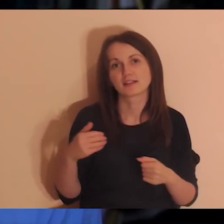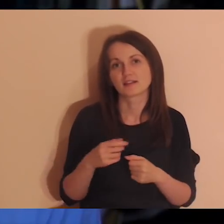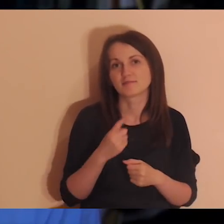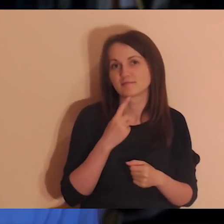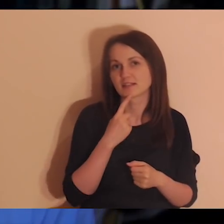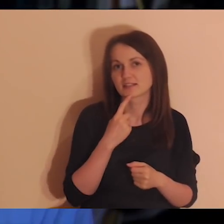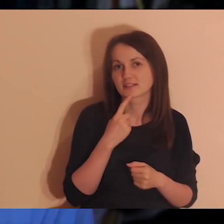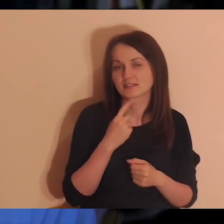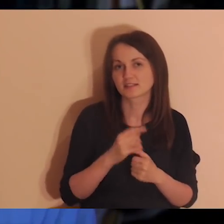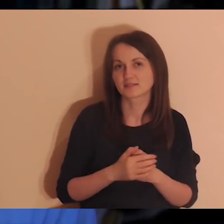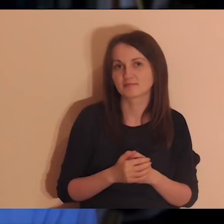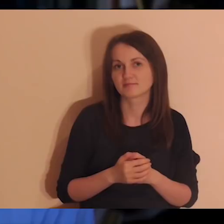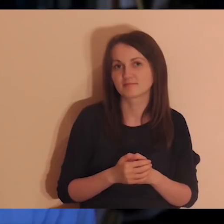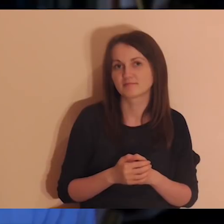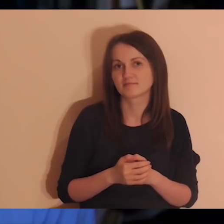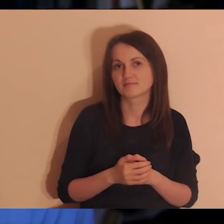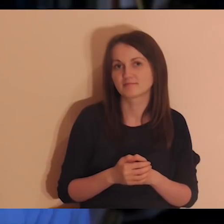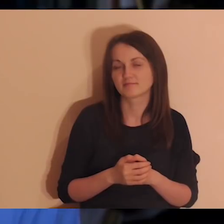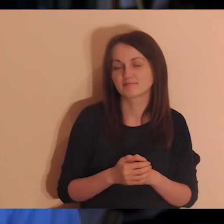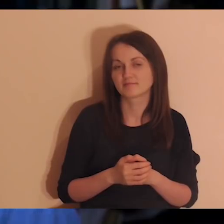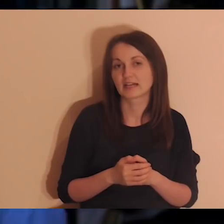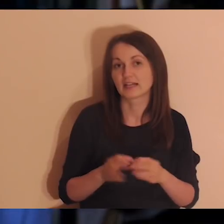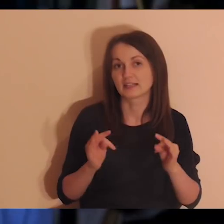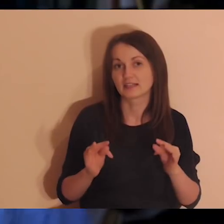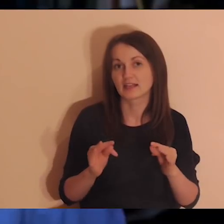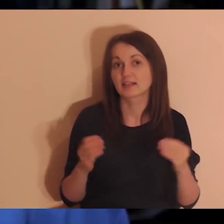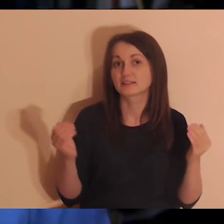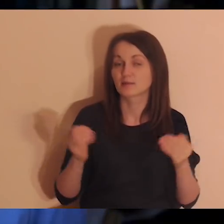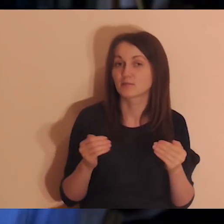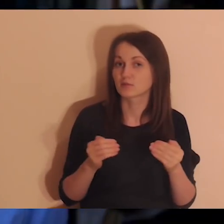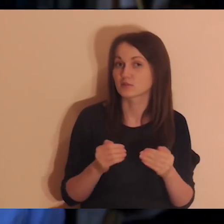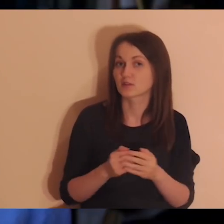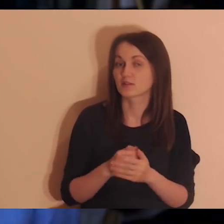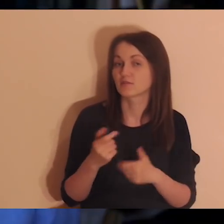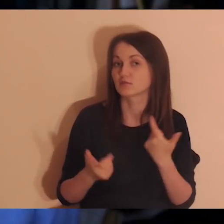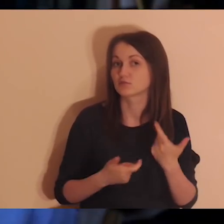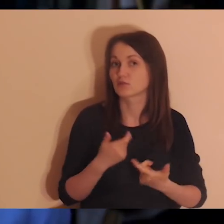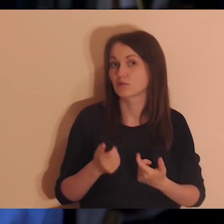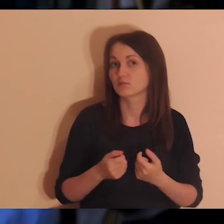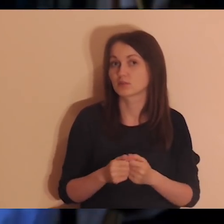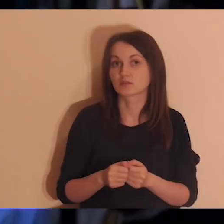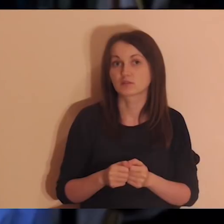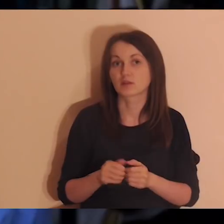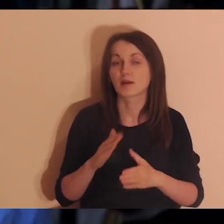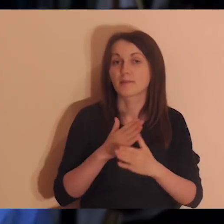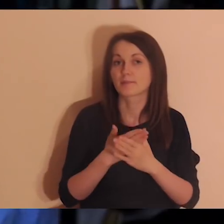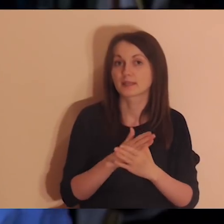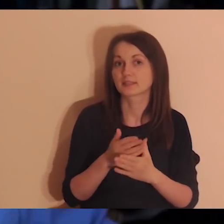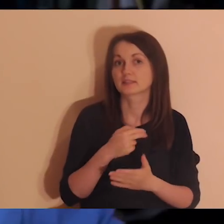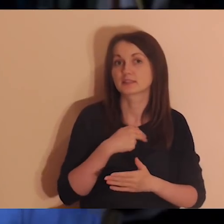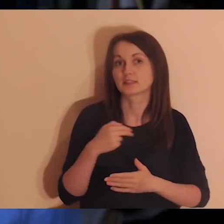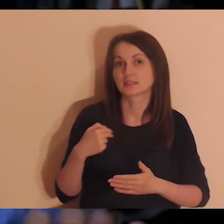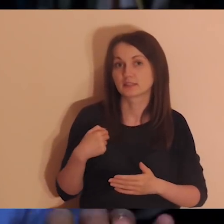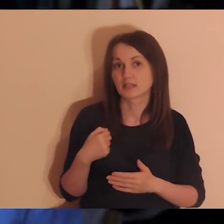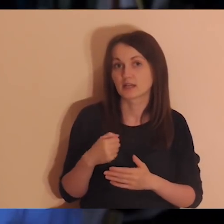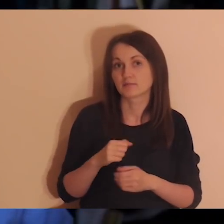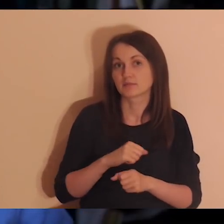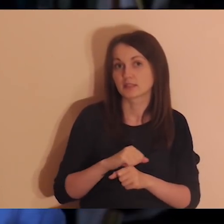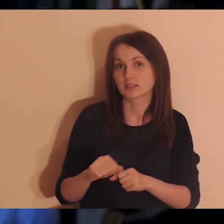Długo to nie było możliwe, ale Pan dał. Okazało się całkiem niedawno, że wśród osób, które medytują,